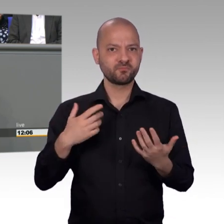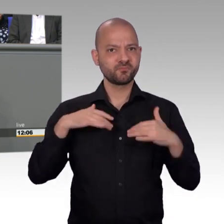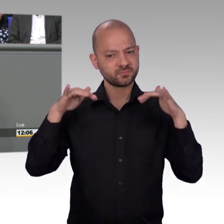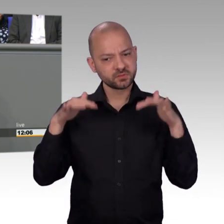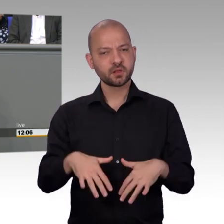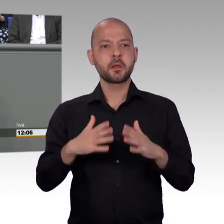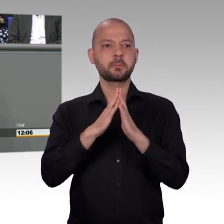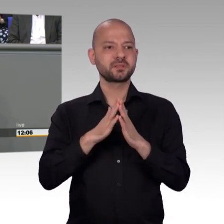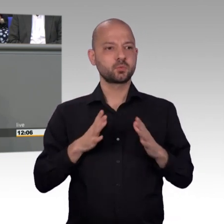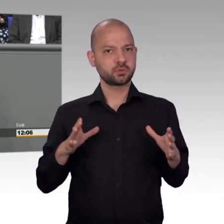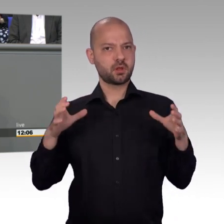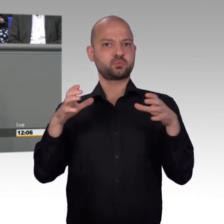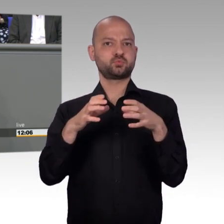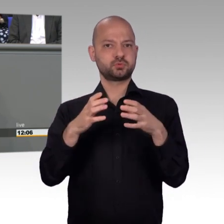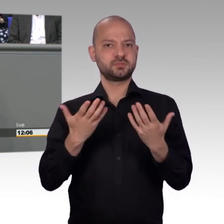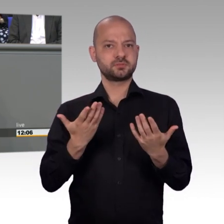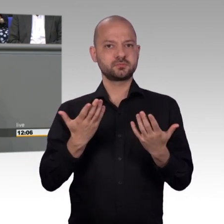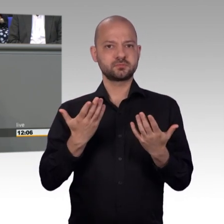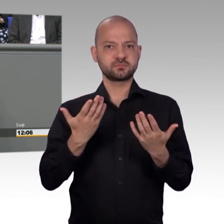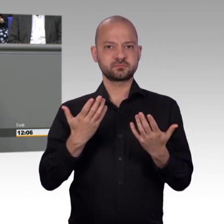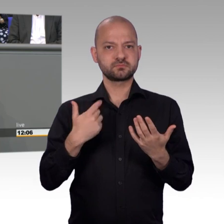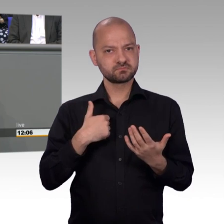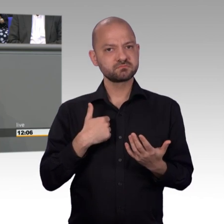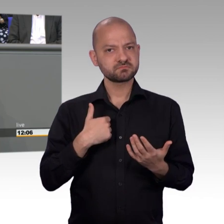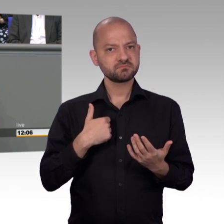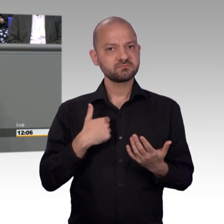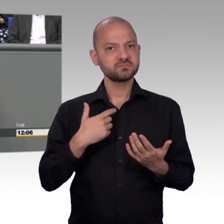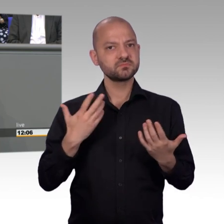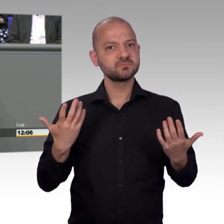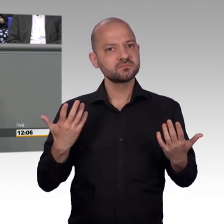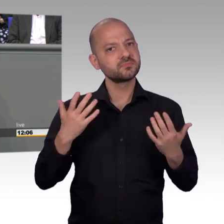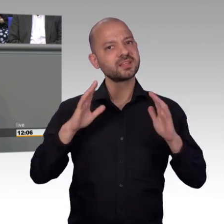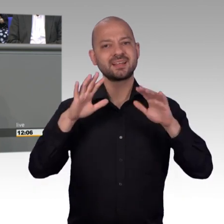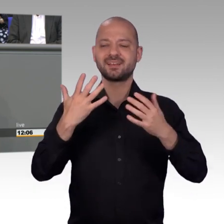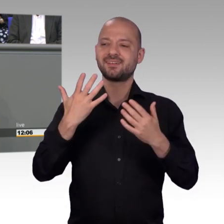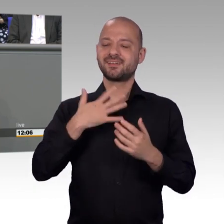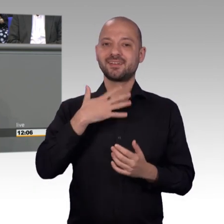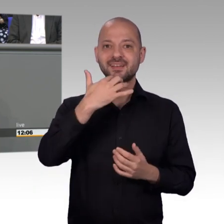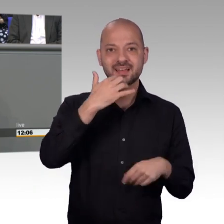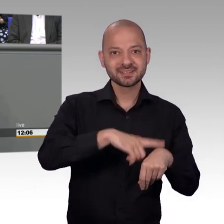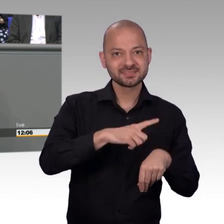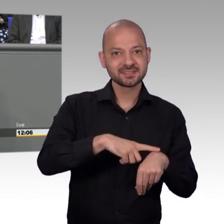Die Bundestagswahl nach der parlamentarischen Sommerpause und die darauffolgenden Sondierungs- und Koalitionsgespräche